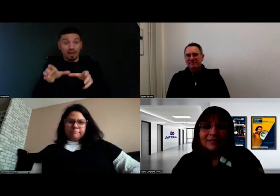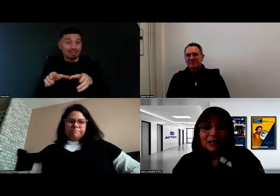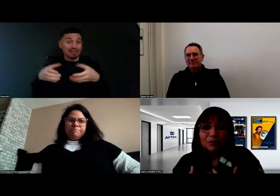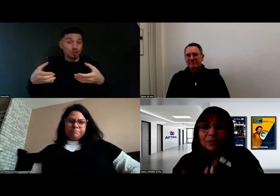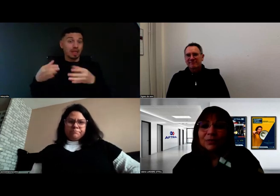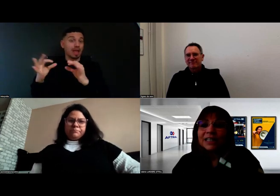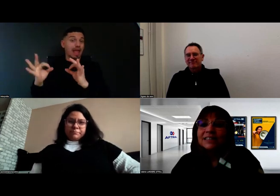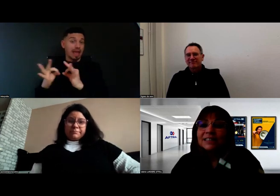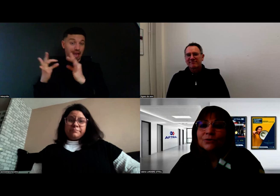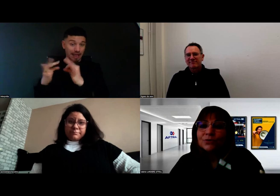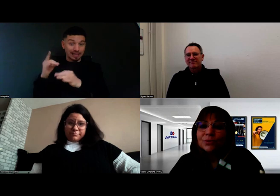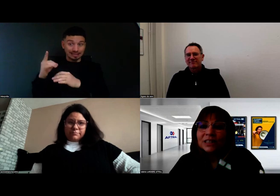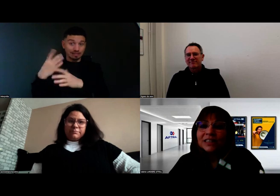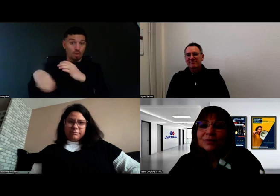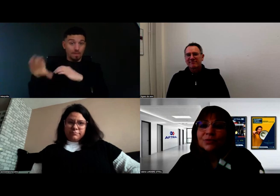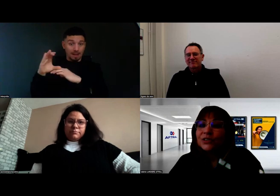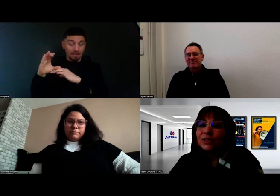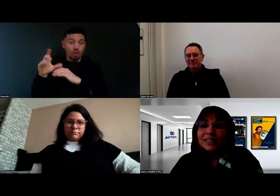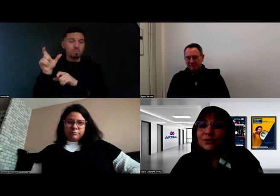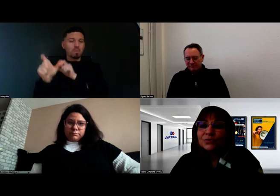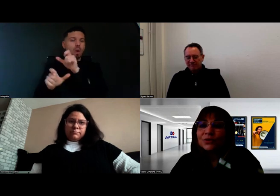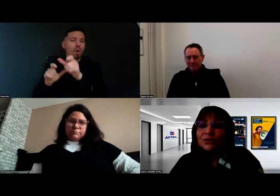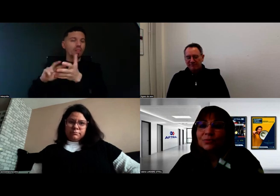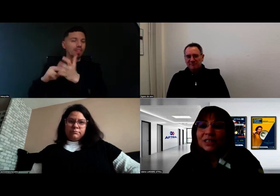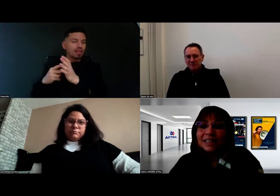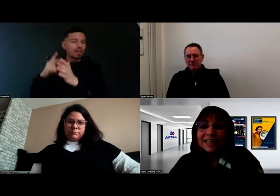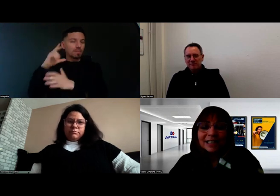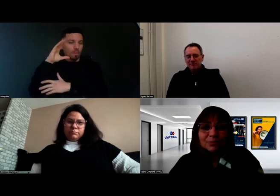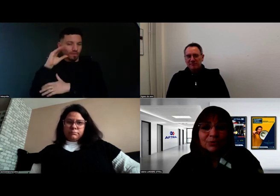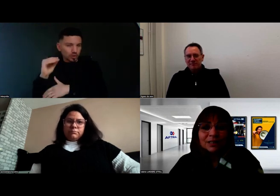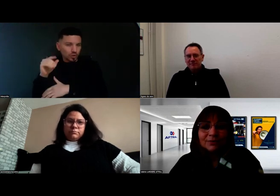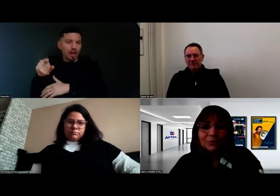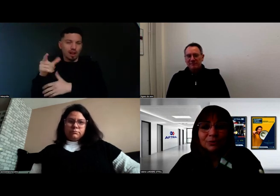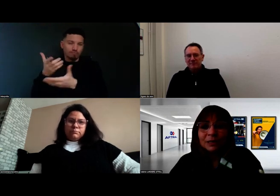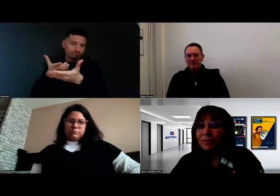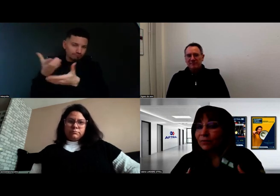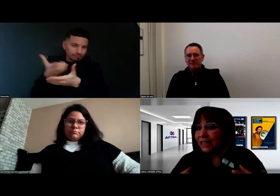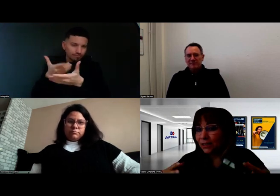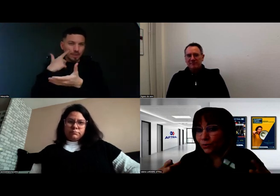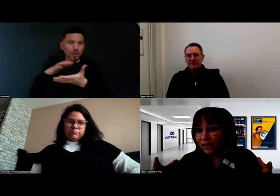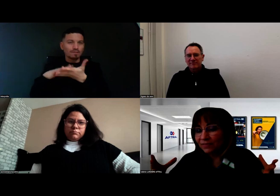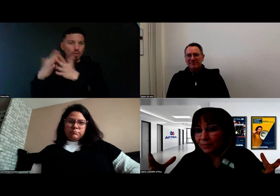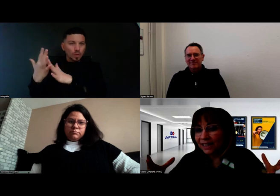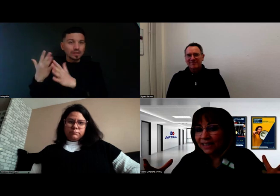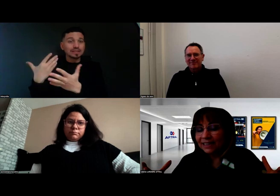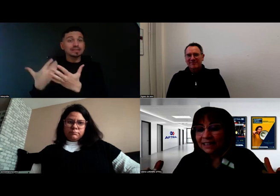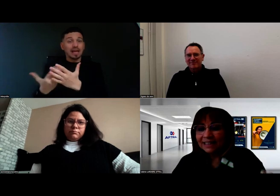avec la complémentarité de mots techniques, professionnels, c'est ce qu'on fait ensemble aussi derrière pour que ça évolue. C'est tout ce travail parallèle.